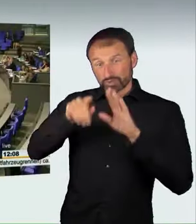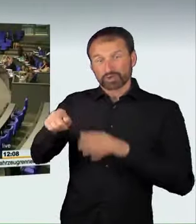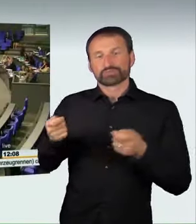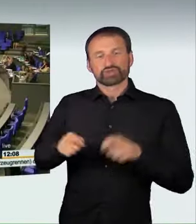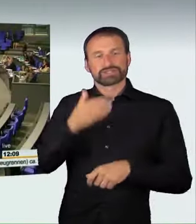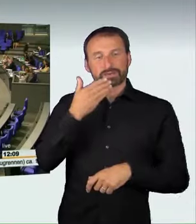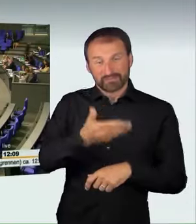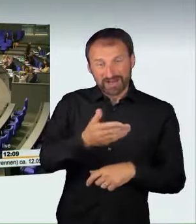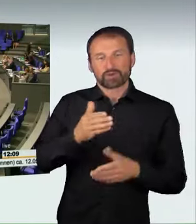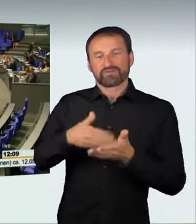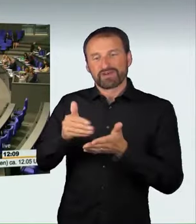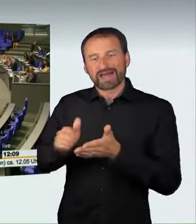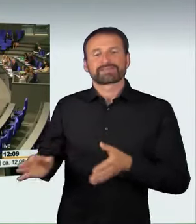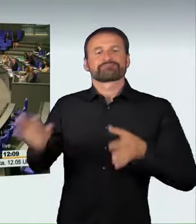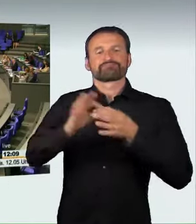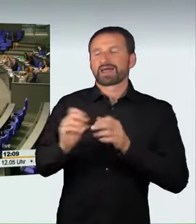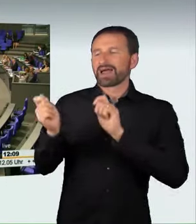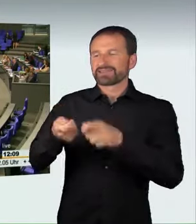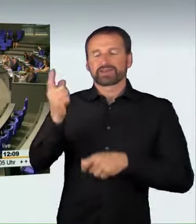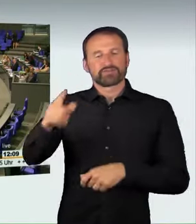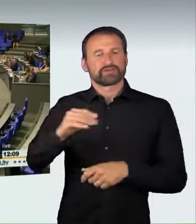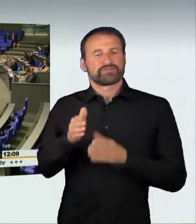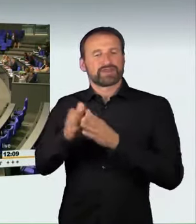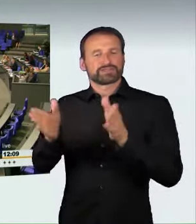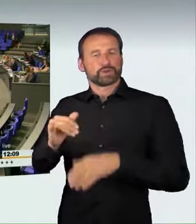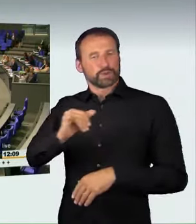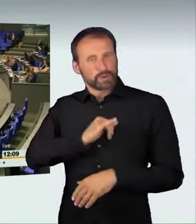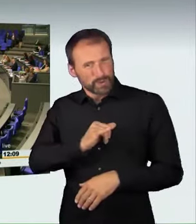Wer stimmt für diese Beschlussempfehlung? Wer stimmt dagegen?